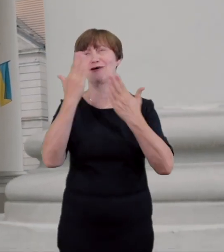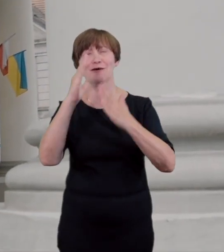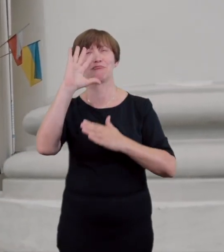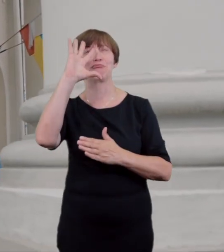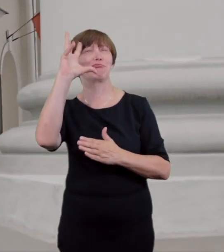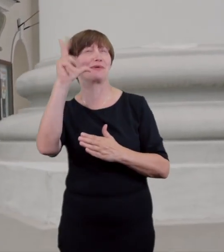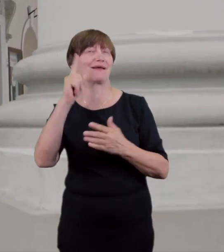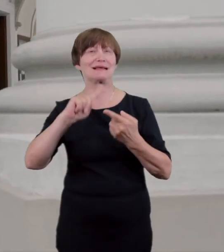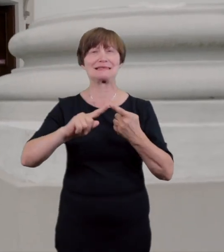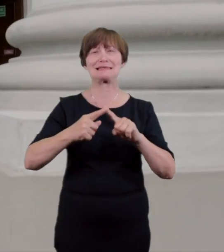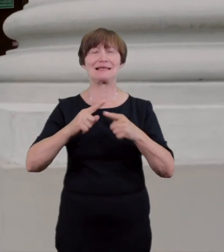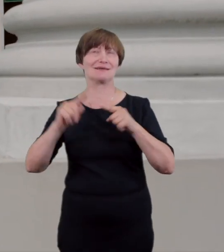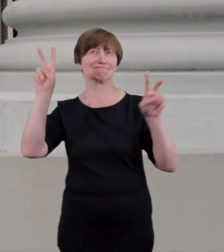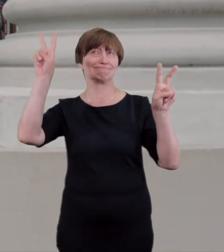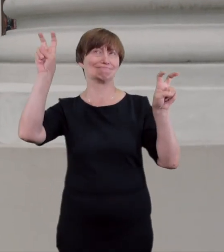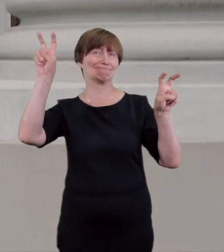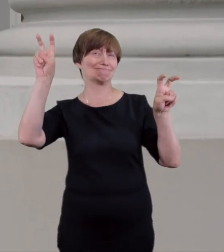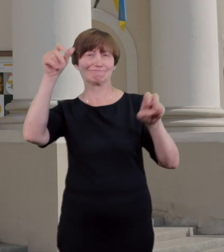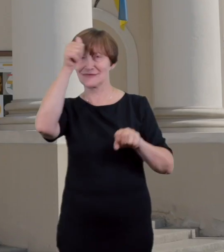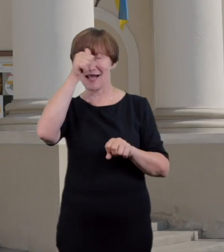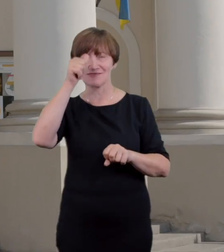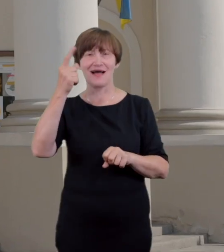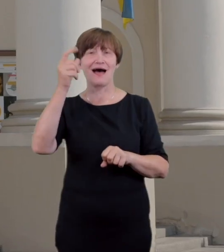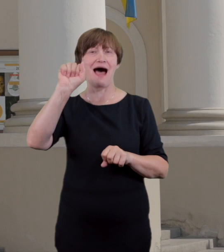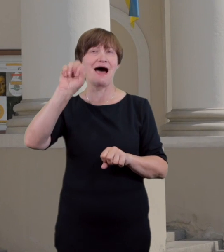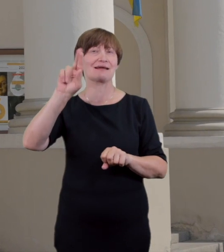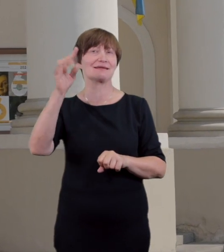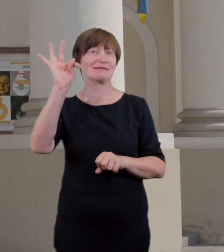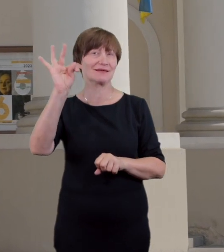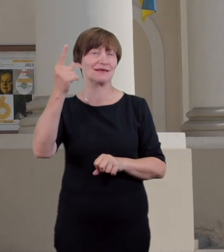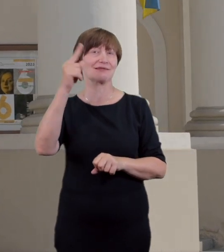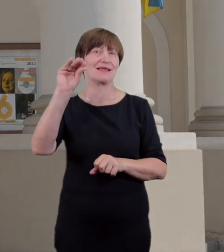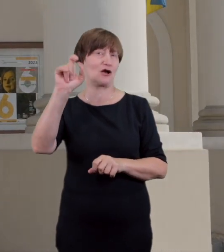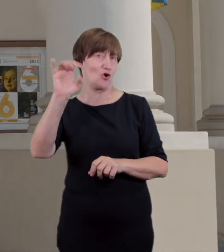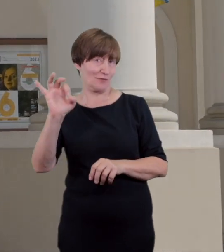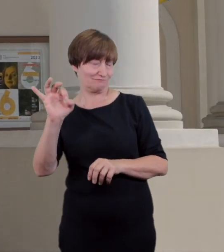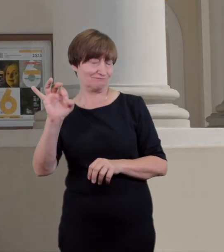stylu art deco, co w owym czasie uchodziło za szczyt nowoczesności i dobrego smaku